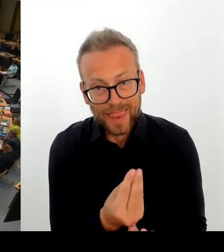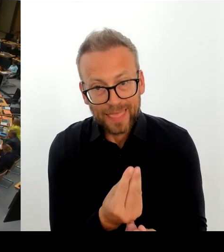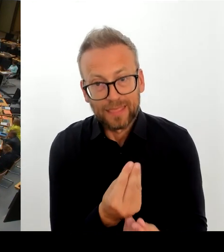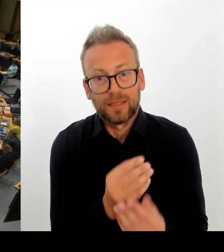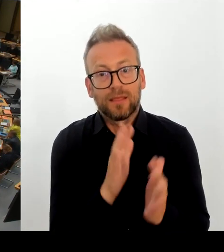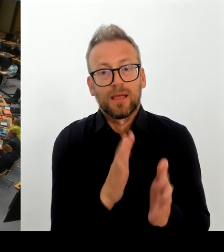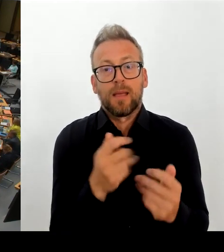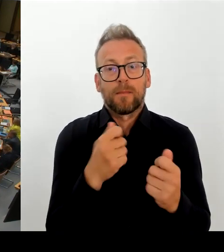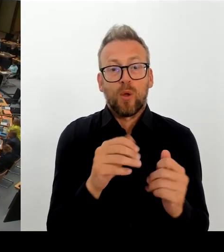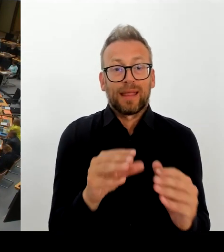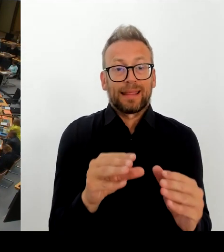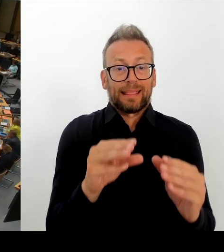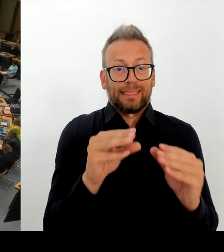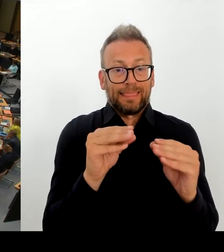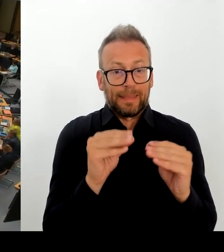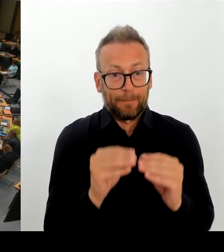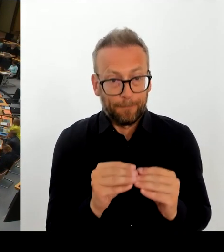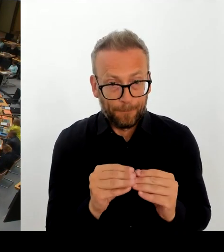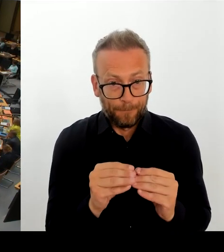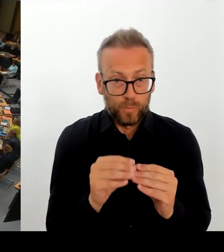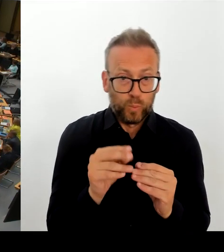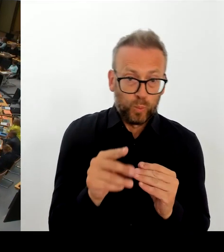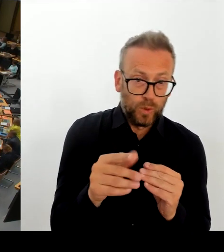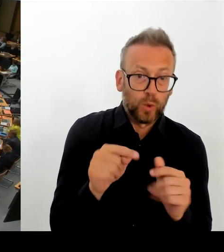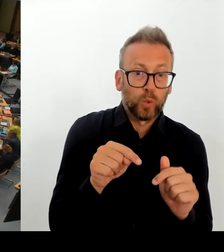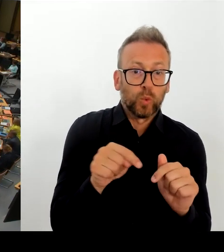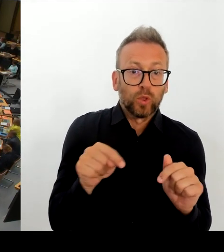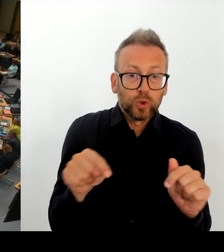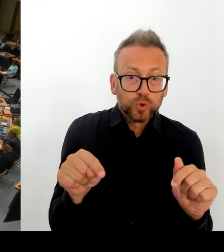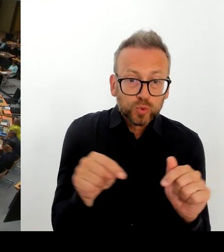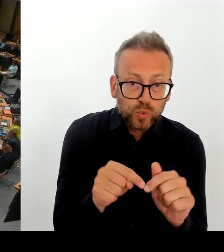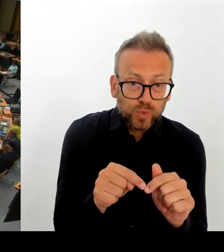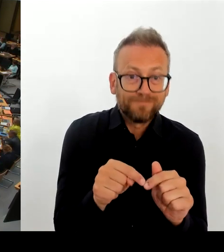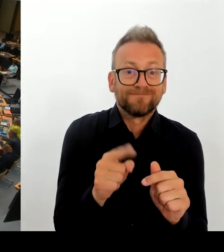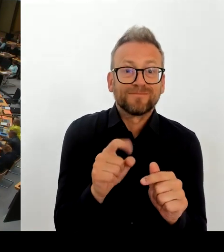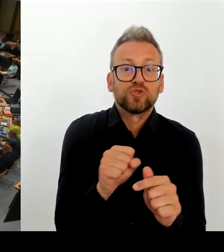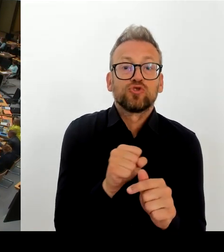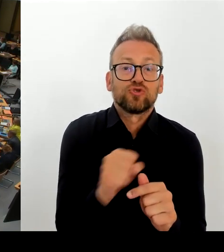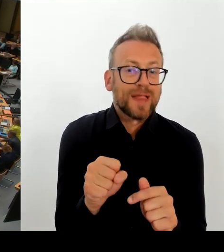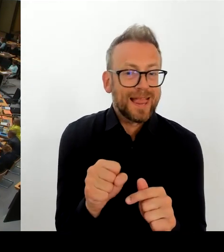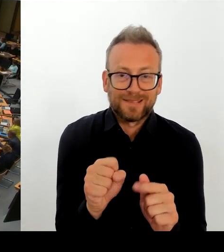(Rednerwechsel) Jetzt so viel zu dem Thema. Genau. Vielen Dank, Frau Präsidentin.